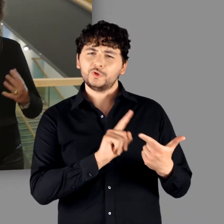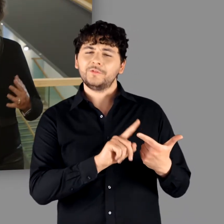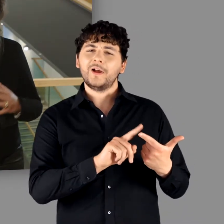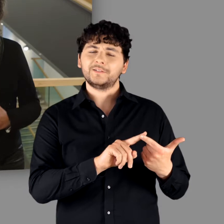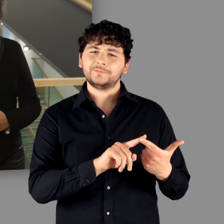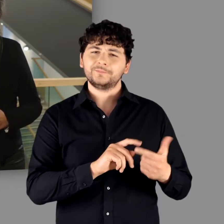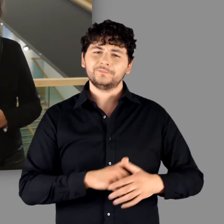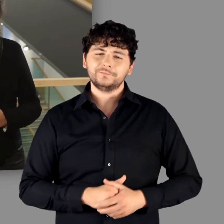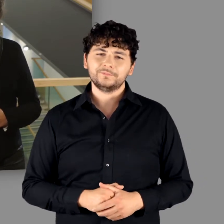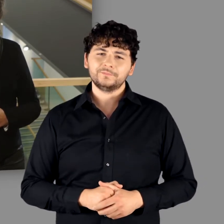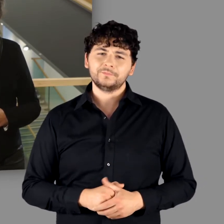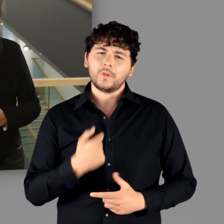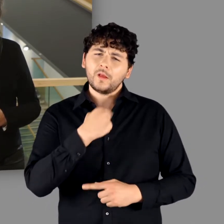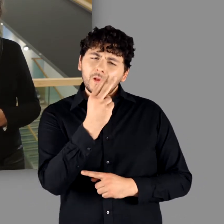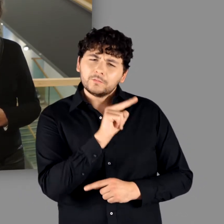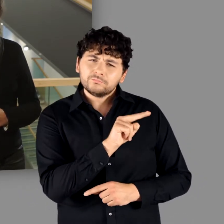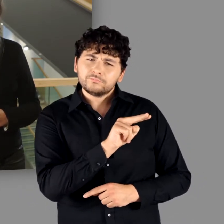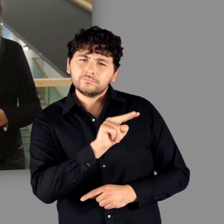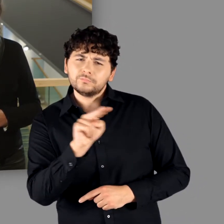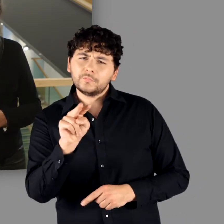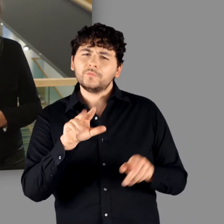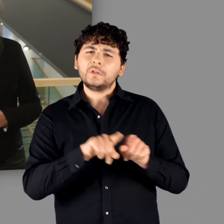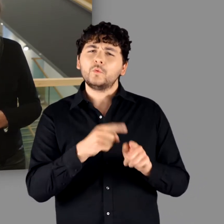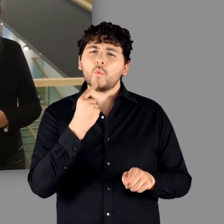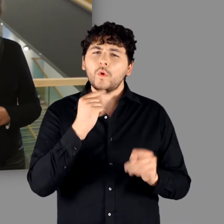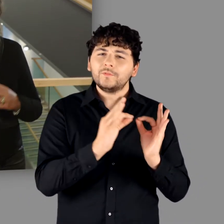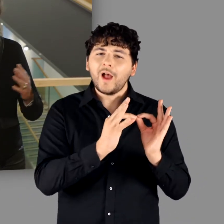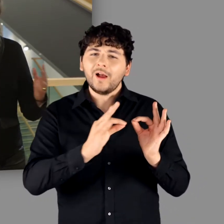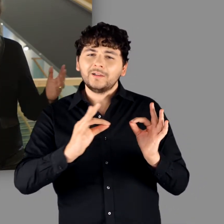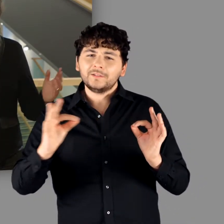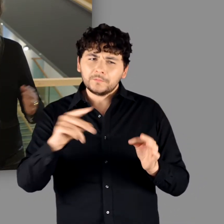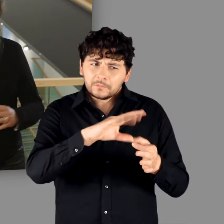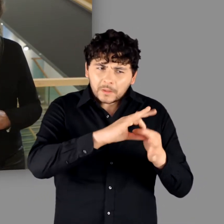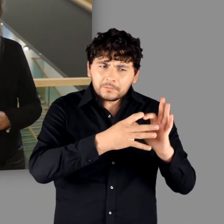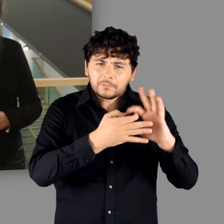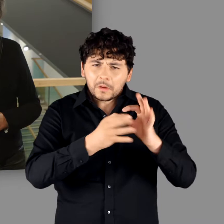Der 2. Aspekt, der die Ausstellung gleichsam wie ein roter Faden durchzieht